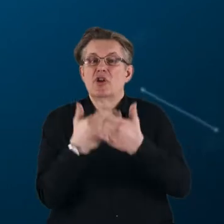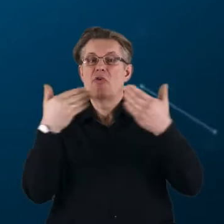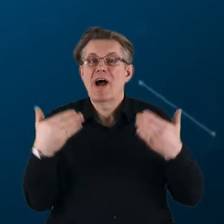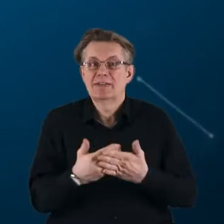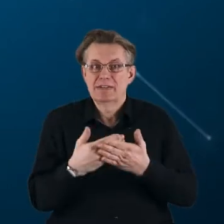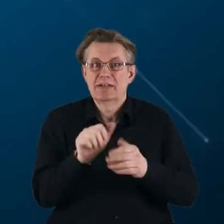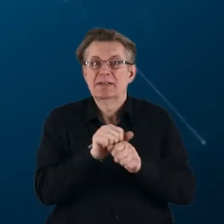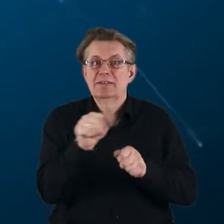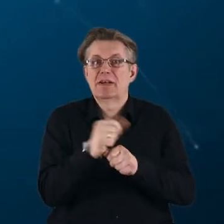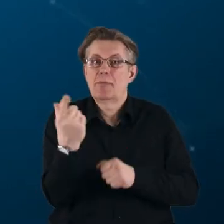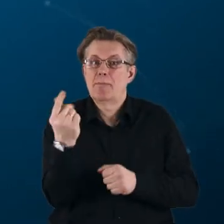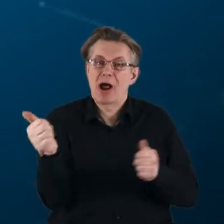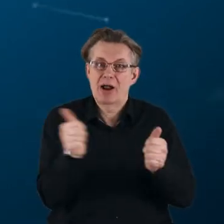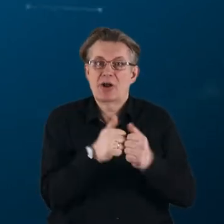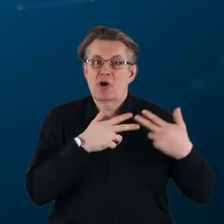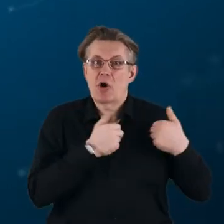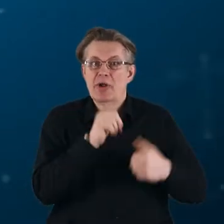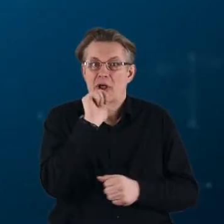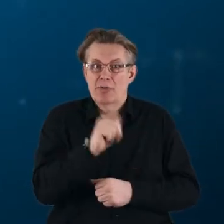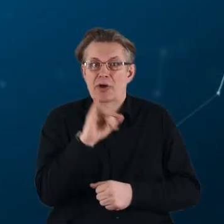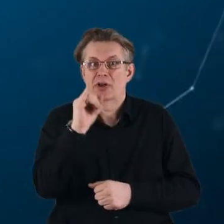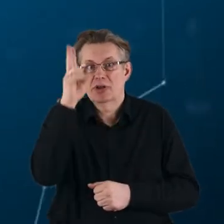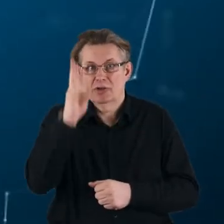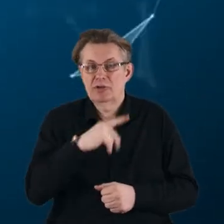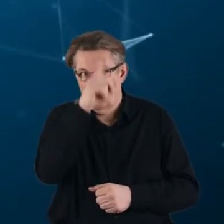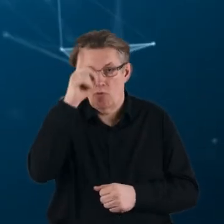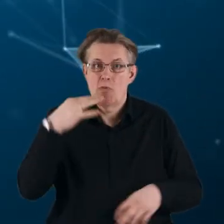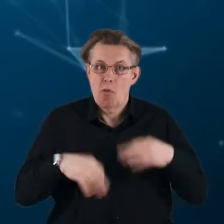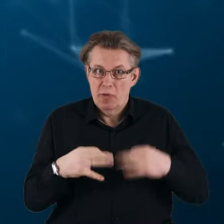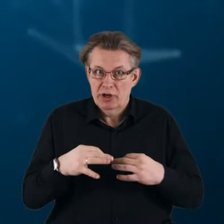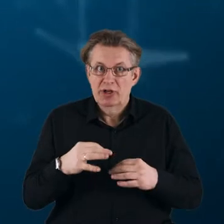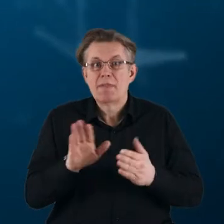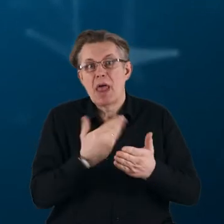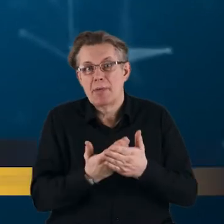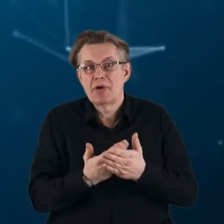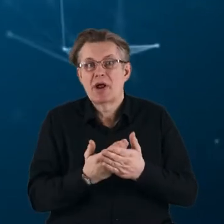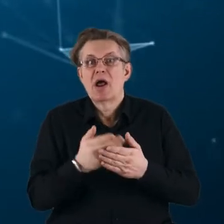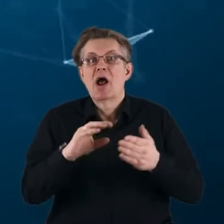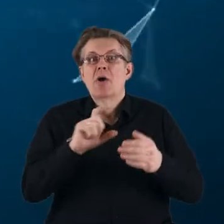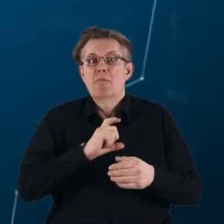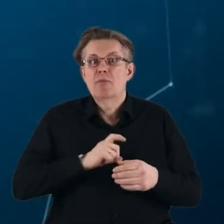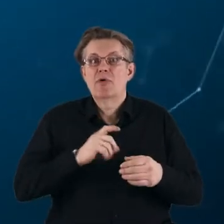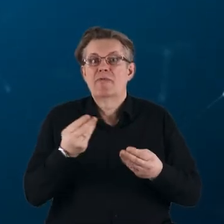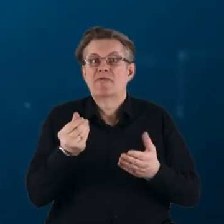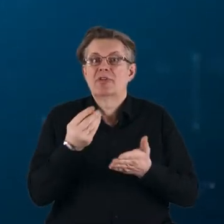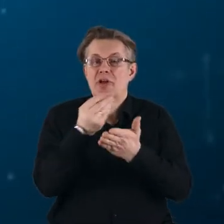są partnerstwa Komisji Europejskiej i instytucji publicznych, na przykład agencji finansujących B+R